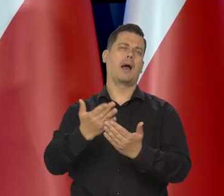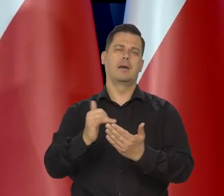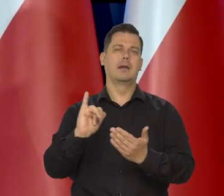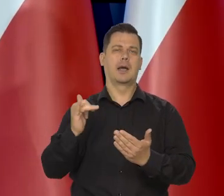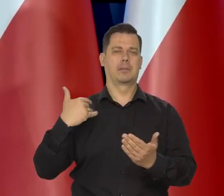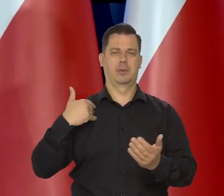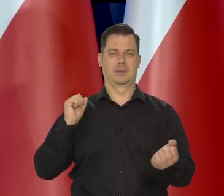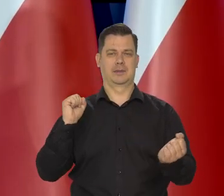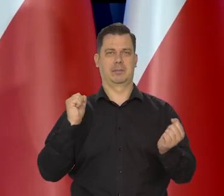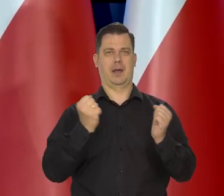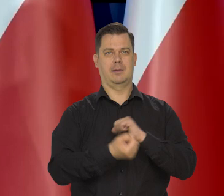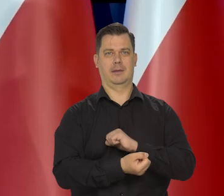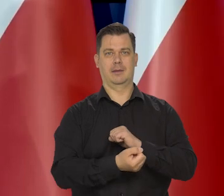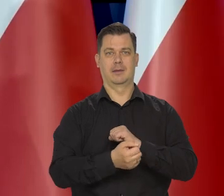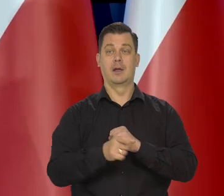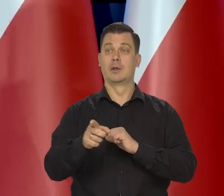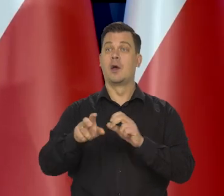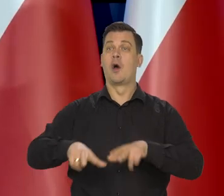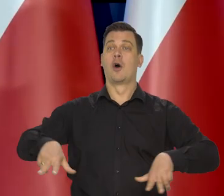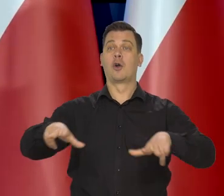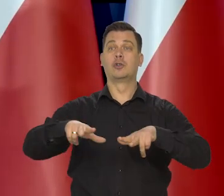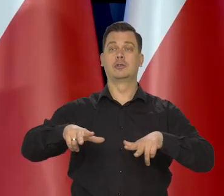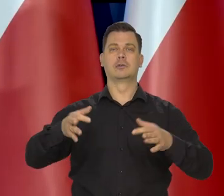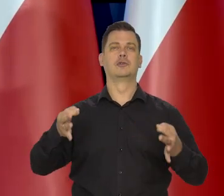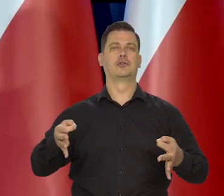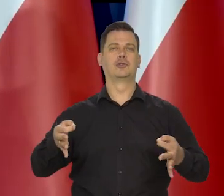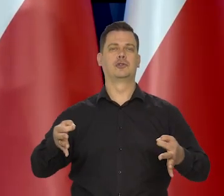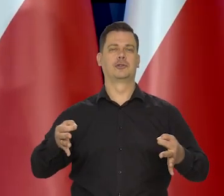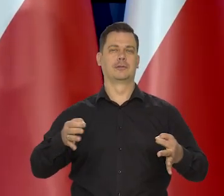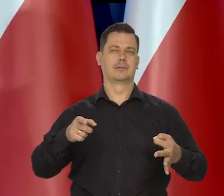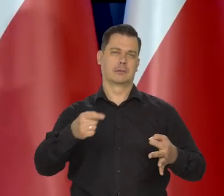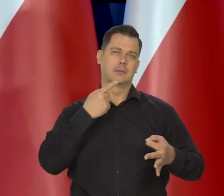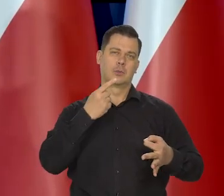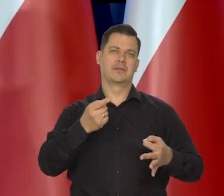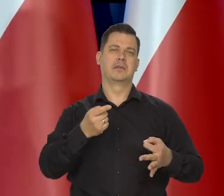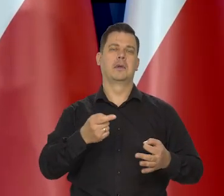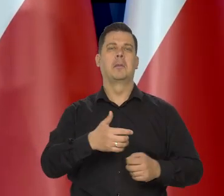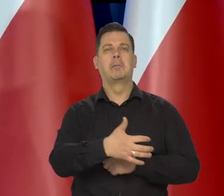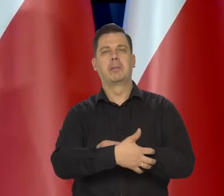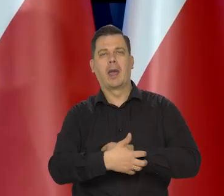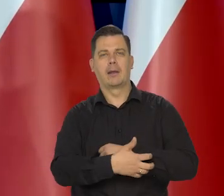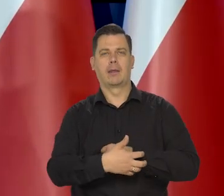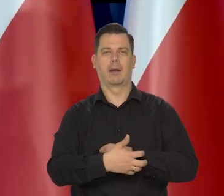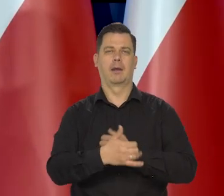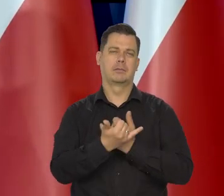No bo te rodziny, co dzisiaj się określają, że są takie niezamożne czy biedne.